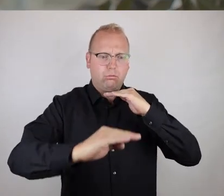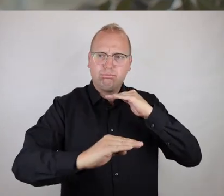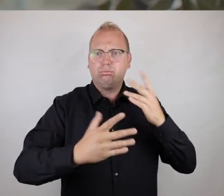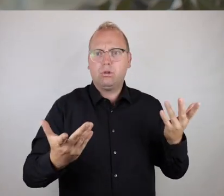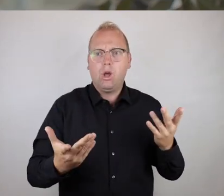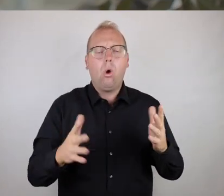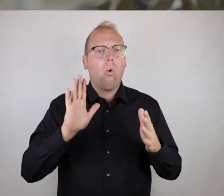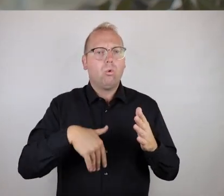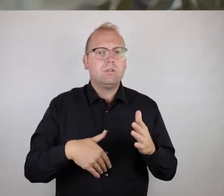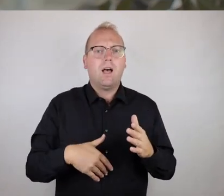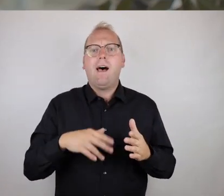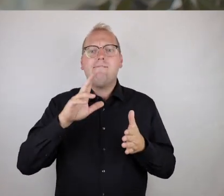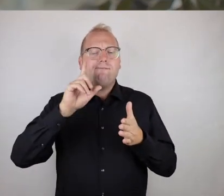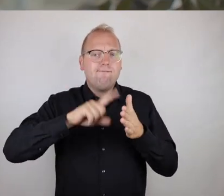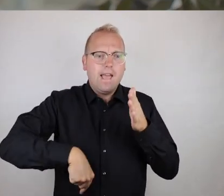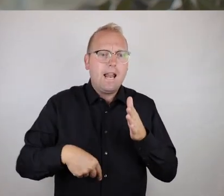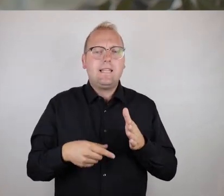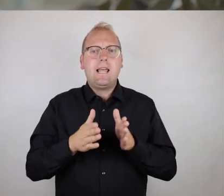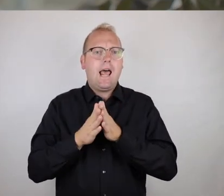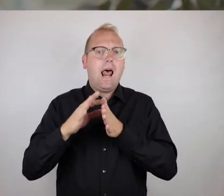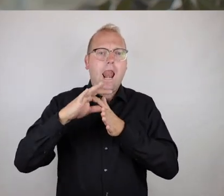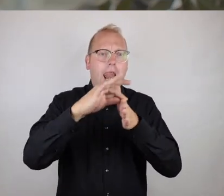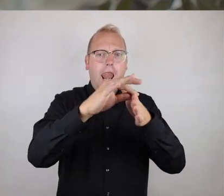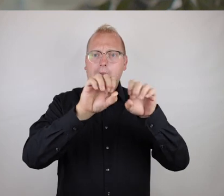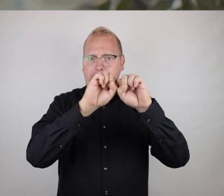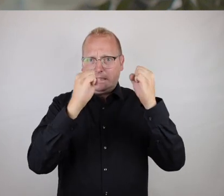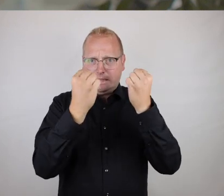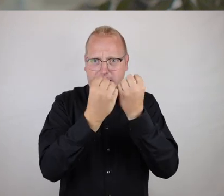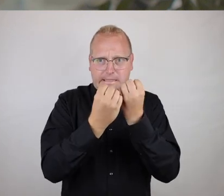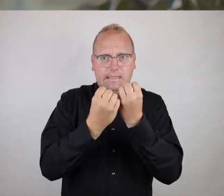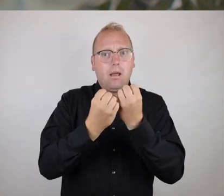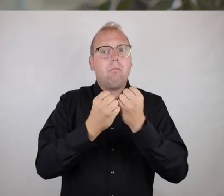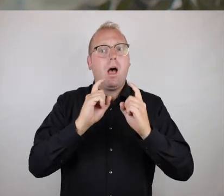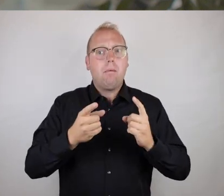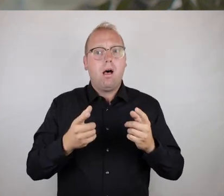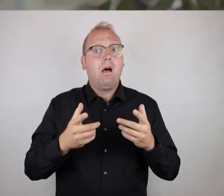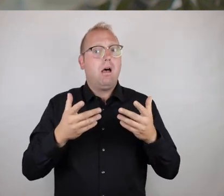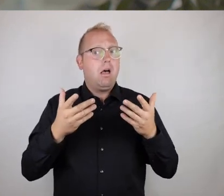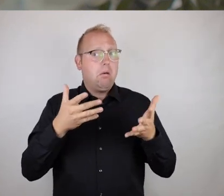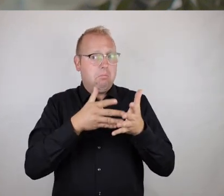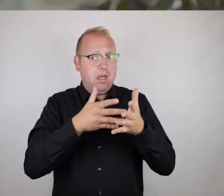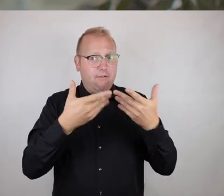das kann eben eine simple Stufe sein, das kann ein fehlendes Leitsystem sein, es kann aber eben auch eine gut gemachte Zugänglichkeit sein,